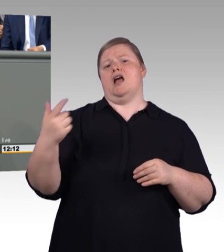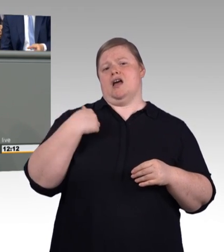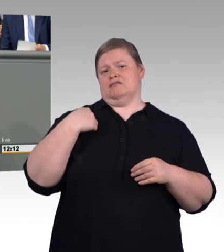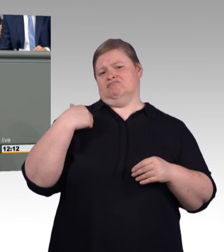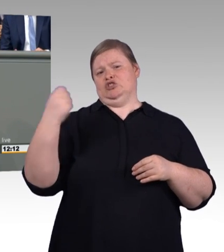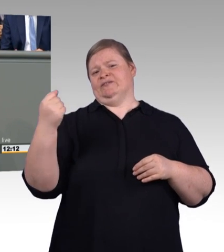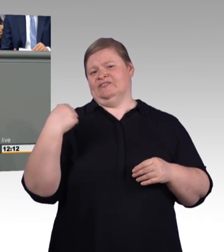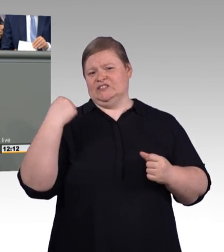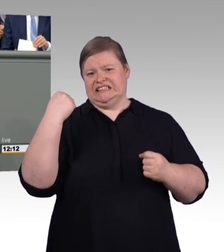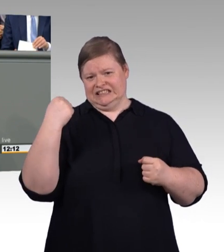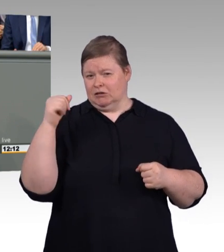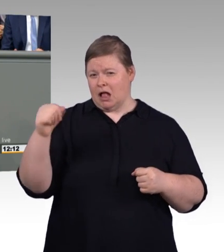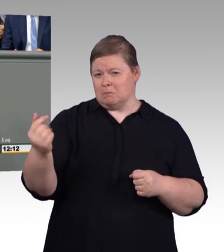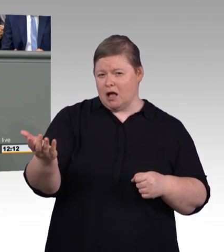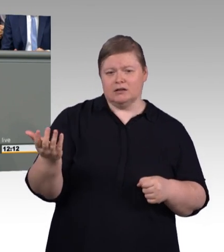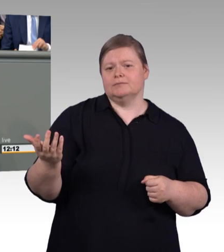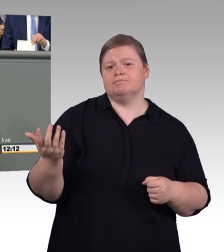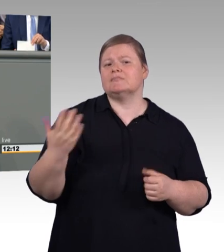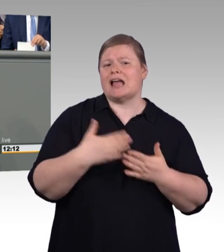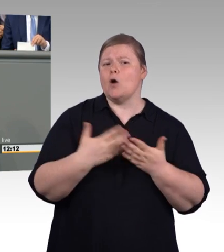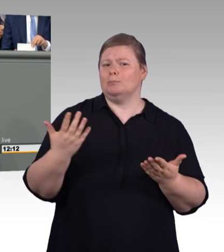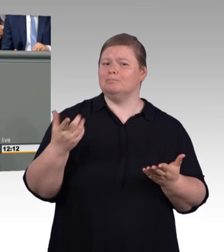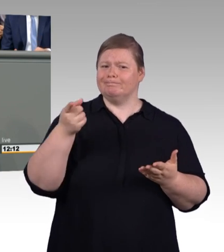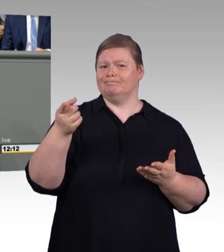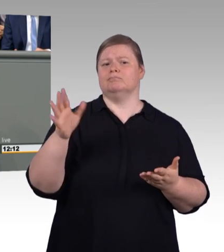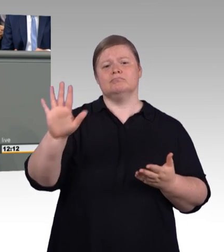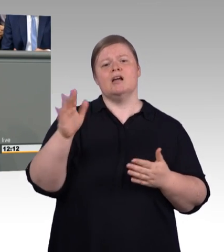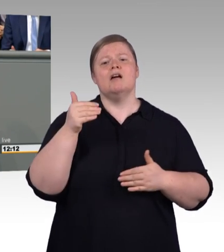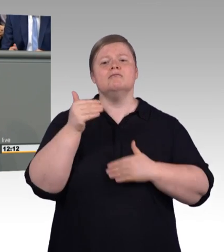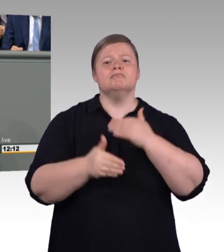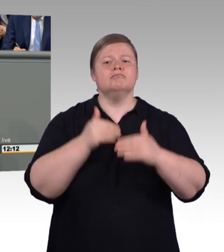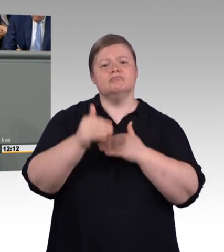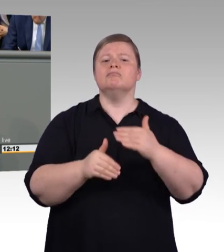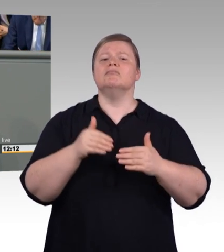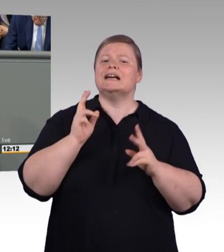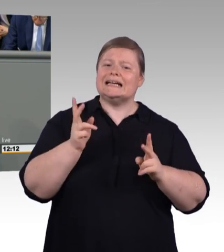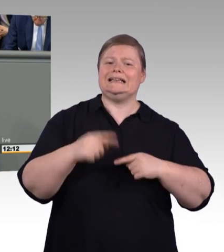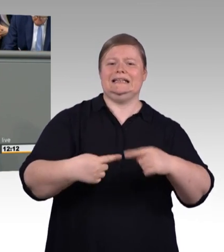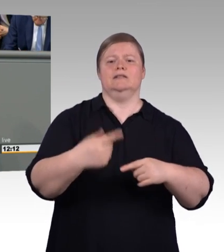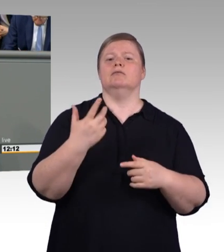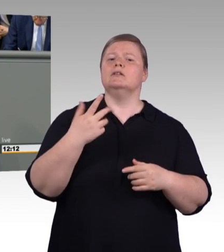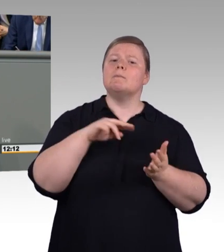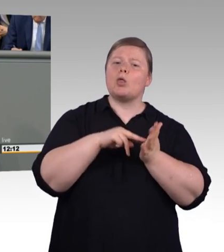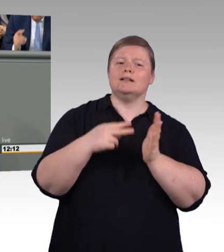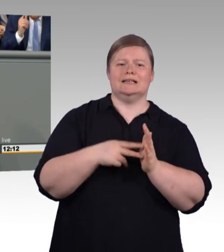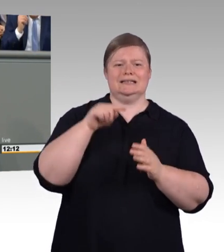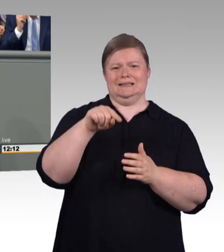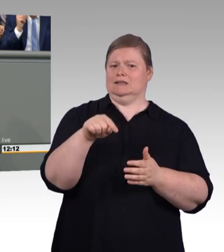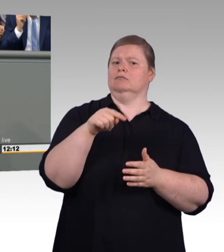hier erarbeitet worden ist, von beiden. Und dieses dann entsprechend innerhalb des Gesetzes eingegossen worden ist.